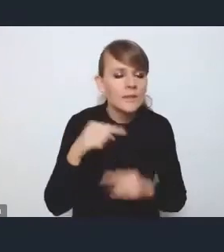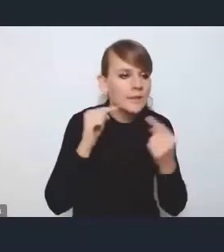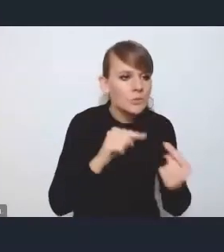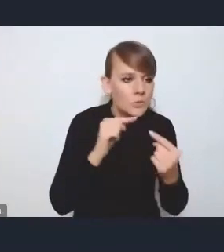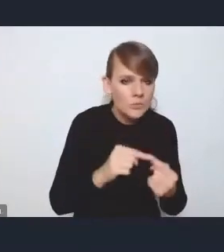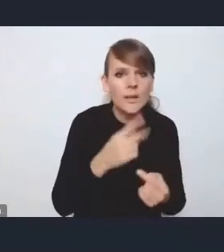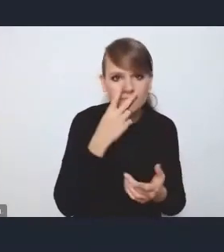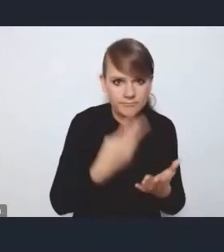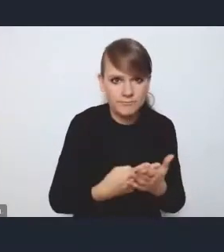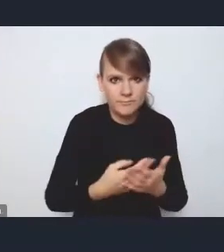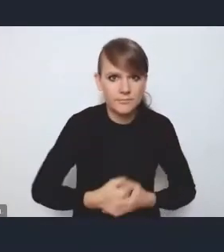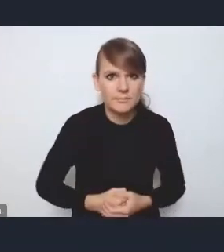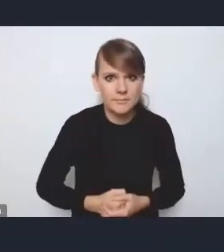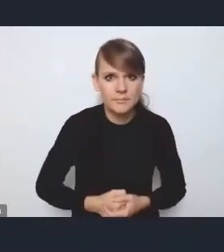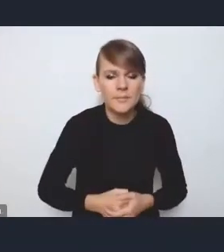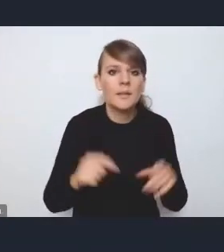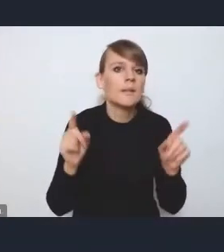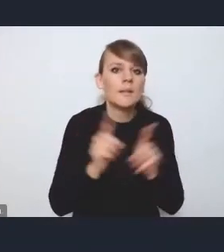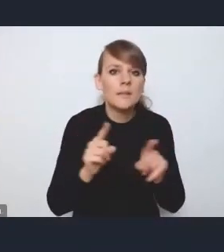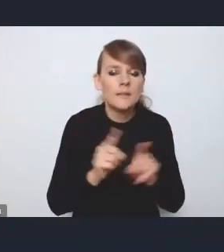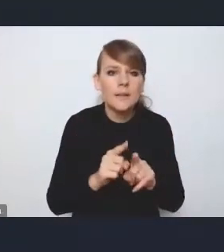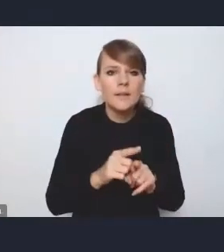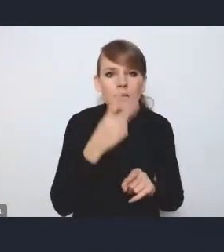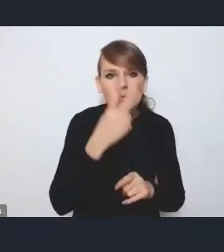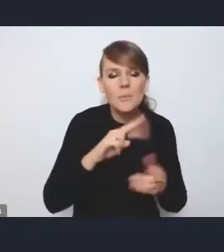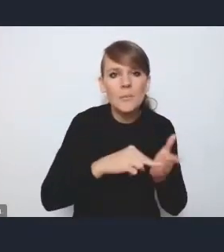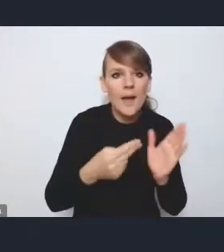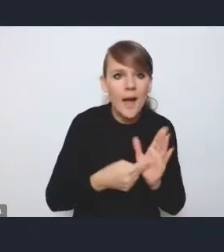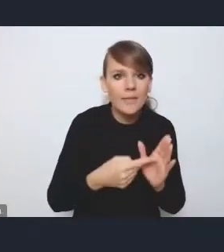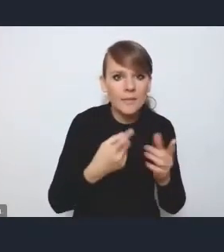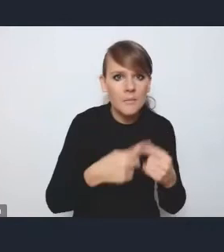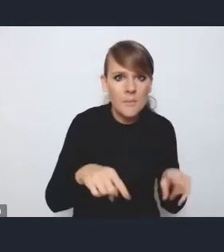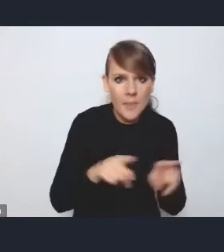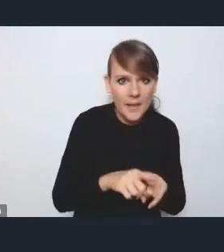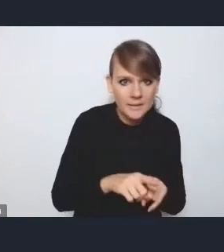I również w odniesieniu do tego planu implementacyjnego, chciałam podkreślić,